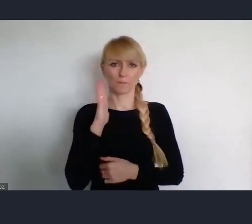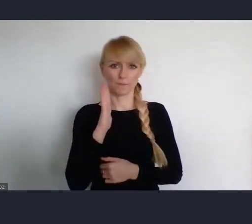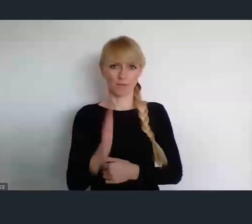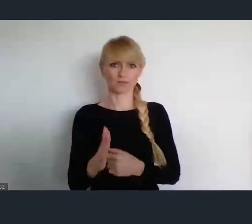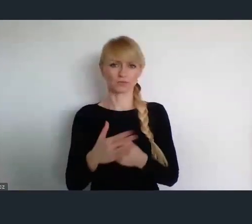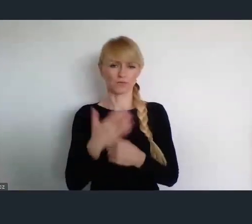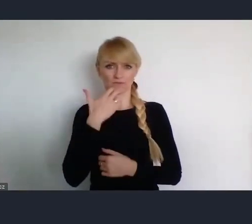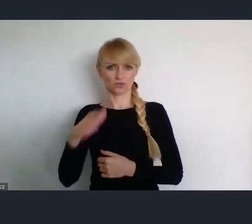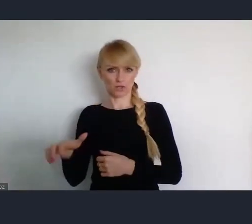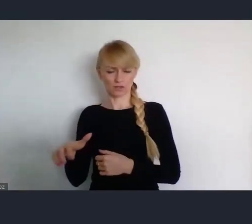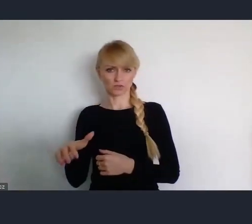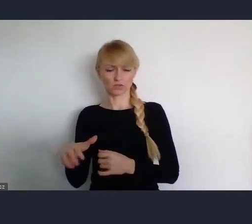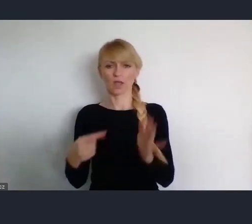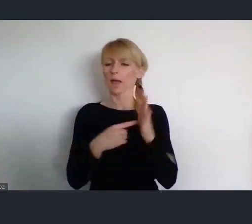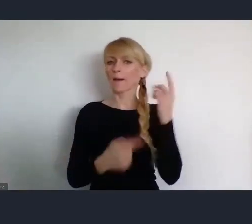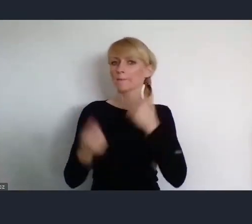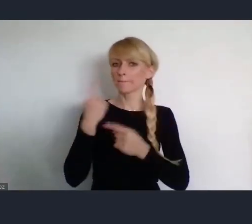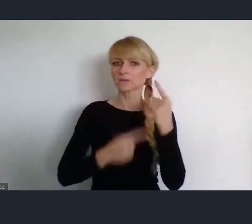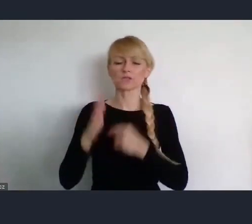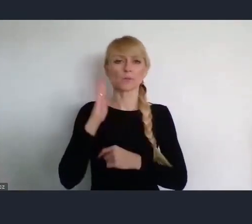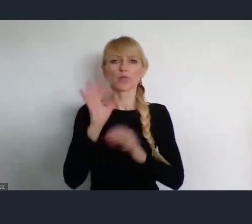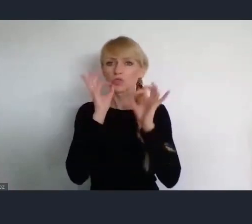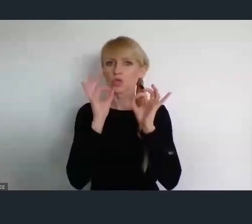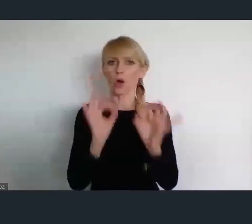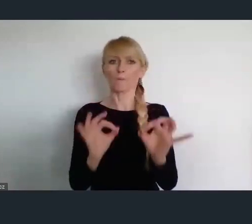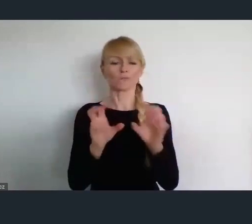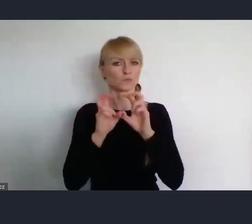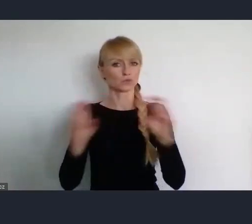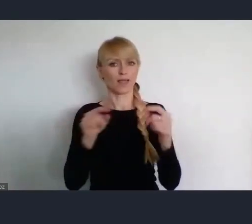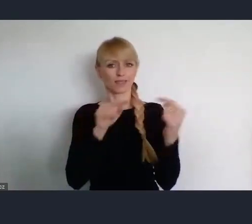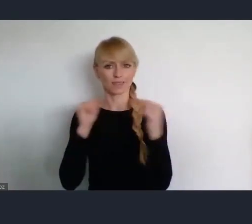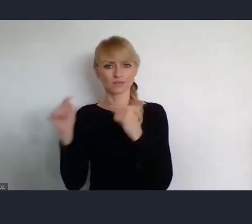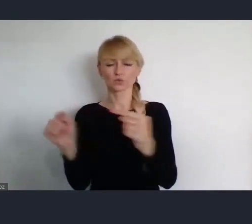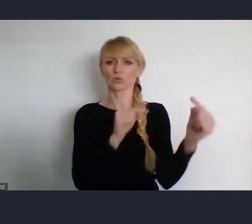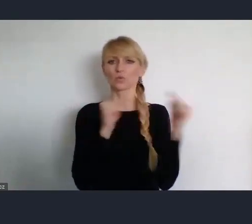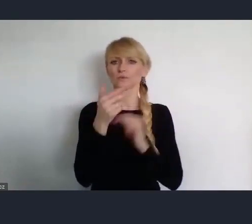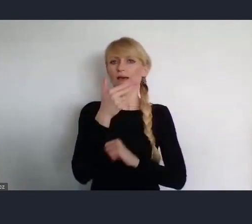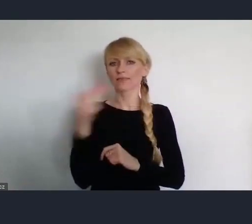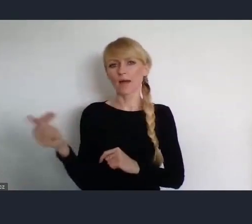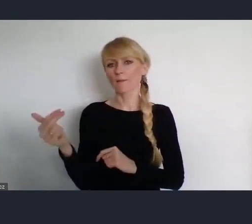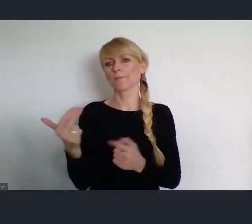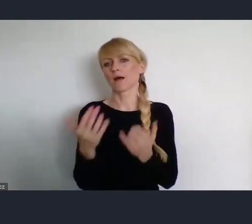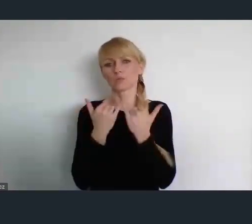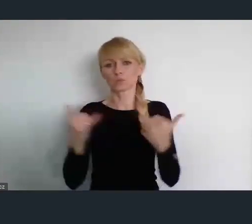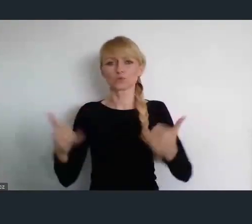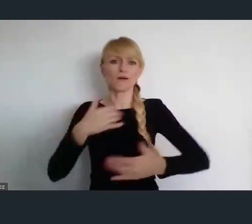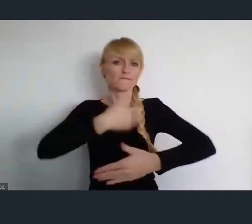Myślę, że to będzie doskonały moment do dyskusji na tematy wewnętrzne, ale również te szersze.